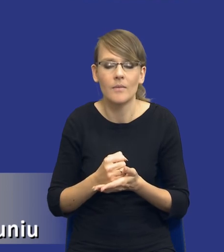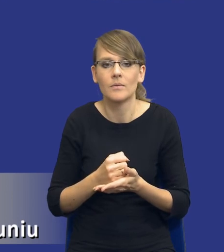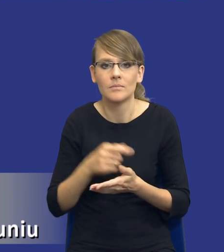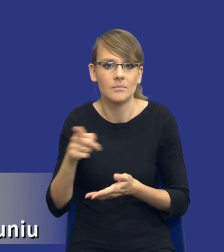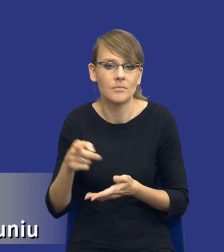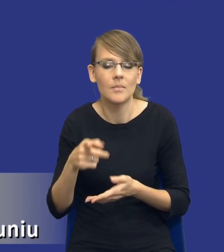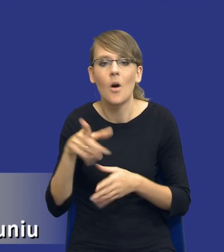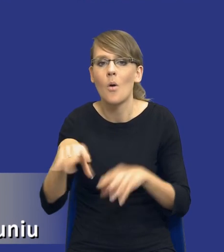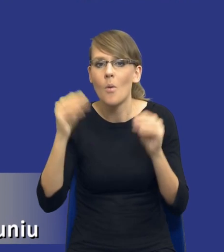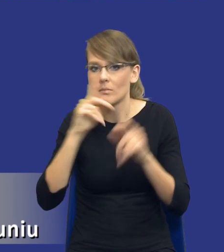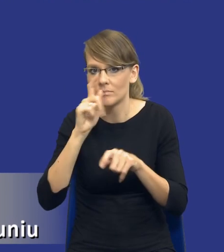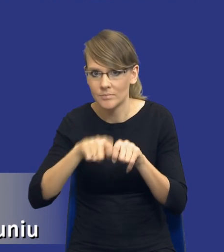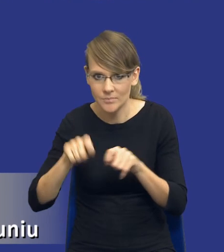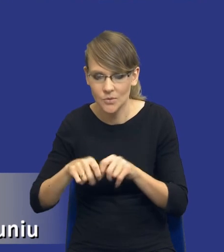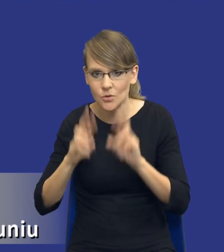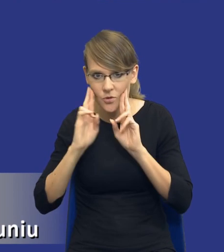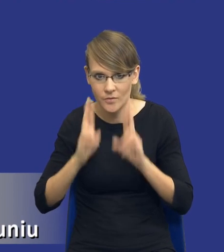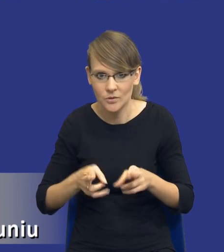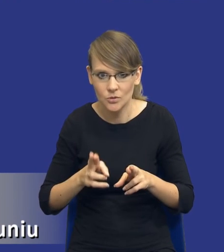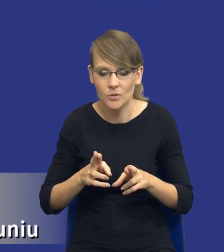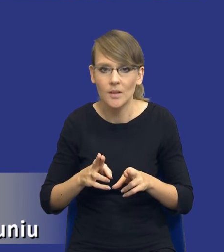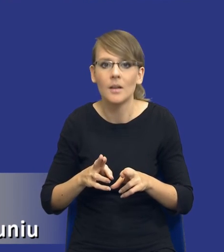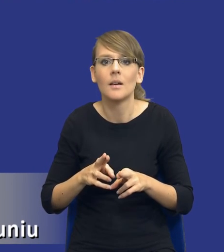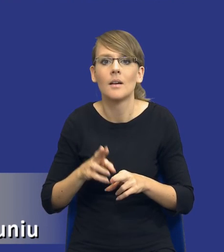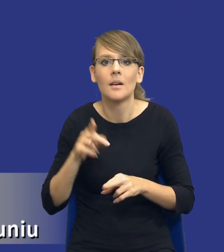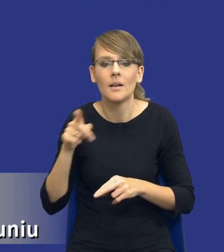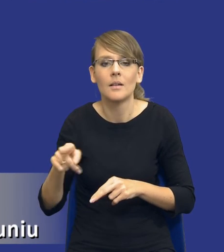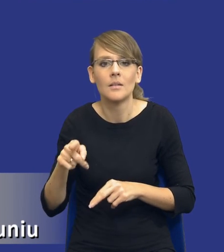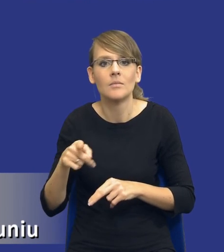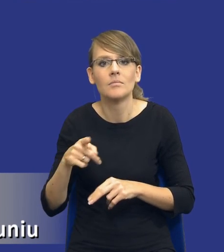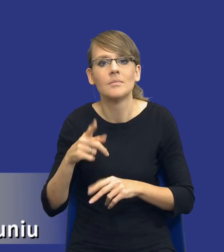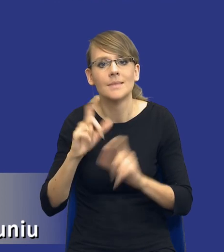monitoruje, czy rzeczywiście to co ten kierunek tej całej analizy idzie